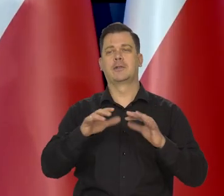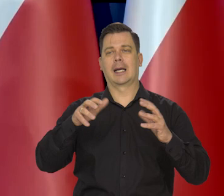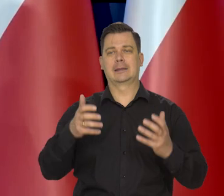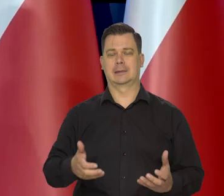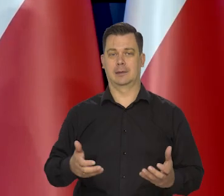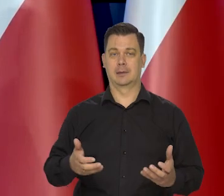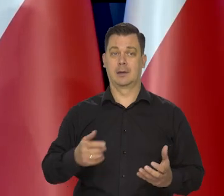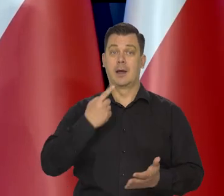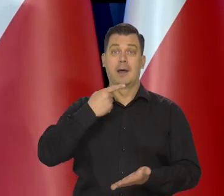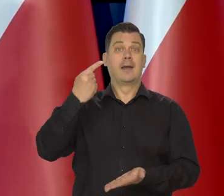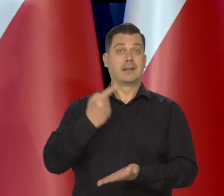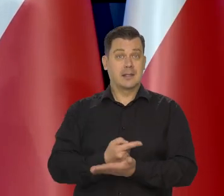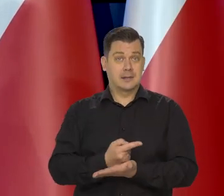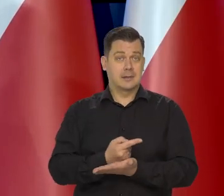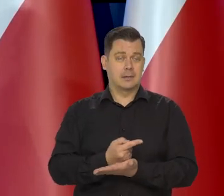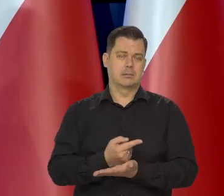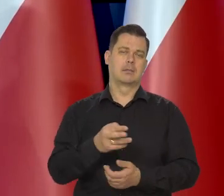ale decyzje podejmuje rada polityki pieniężnej.